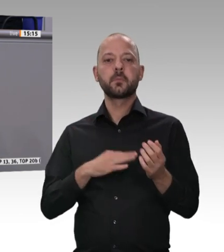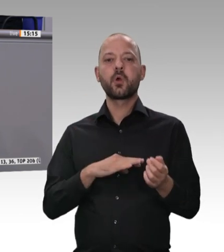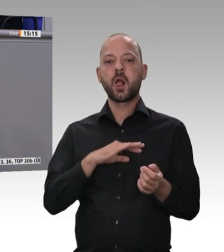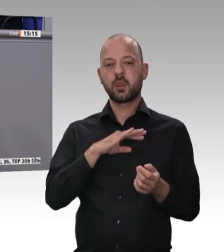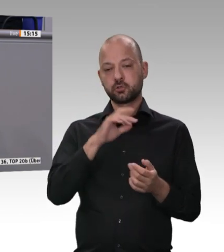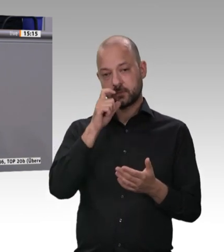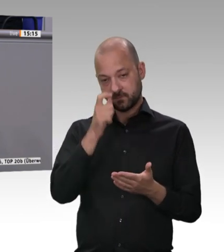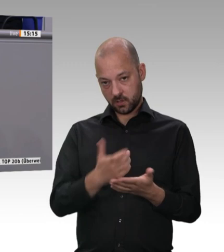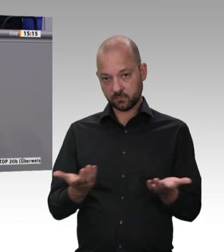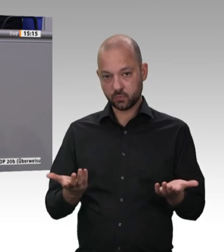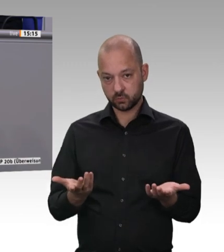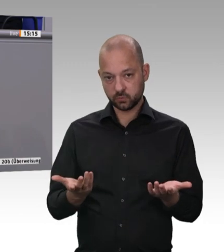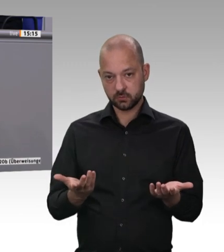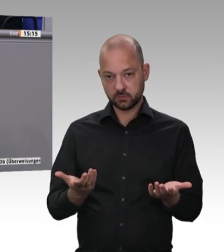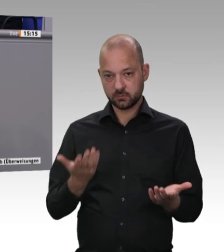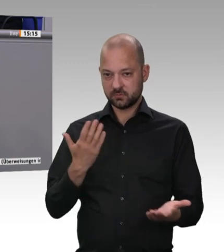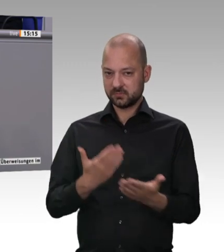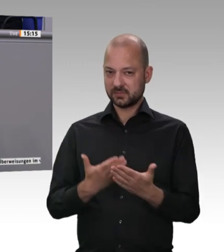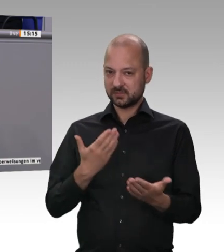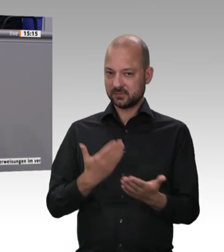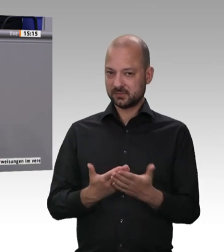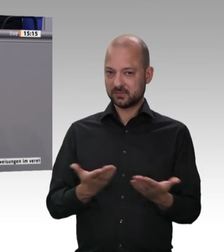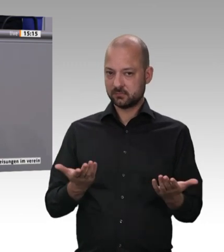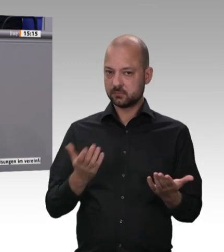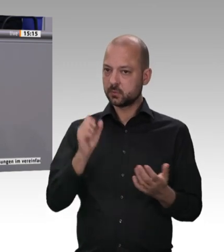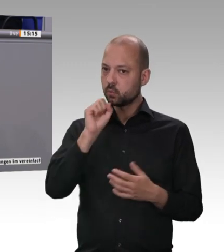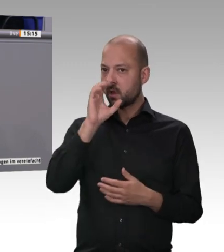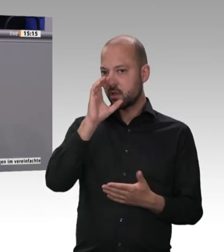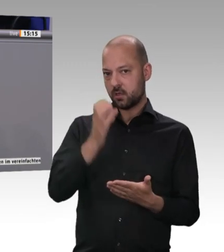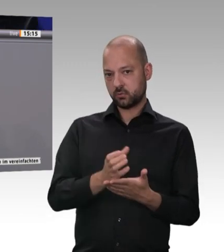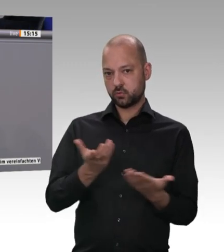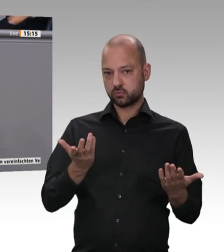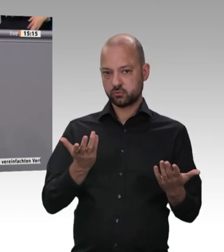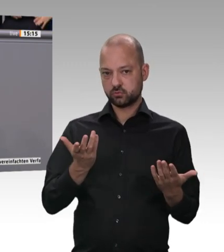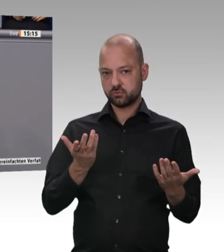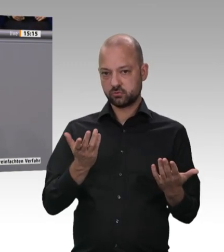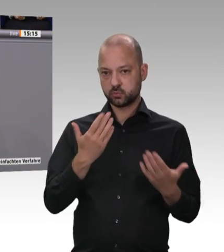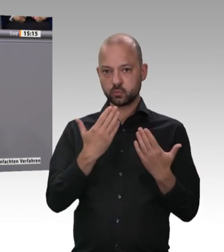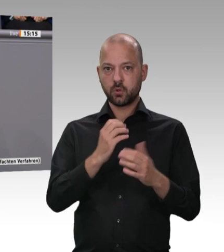ist, und ich bedaure eigentlich, dass wir rechtlich nachschärfen müssen.